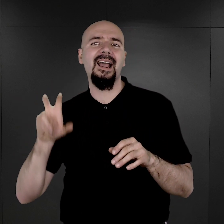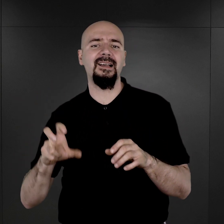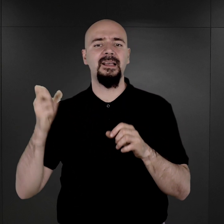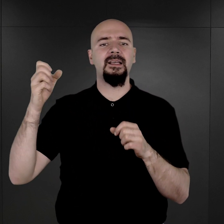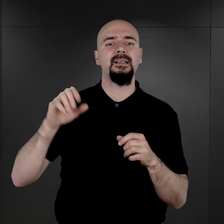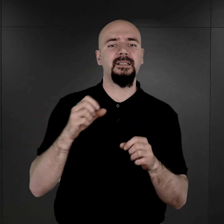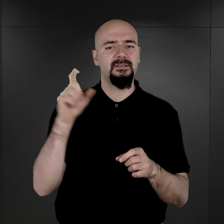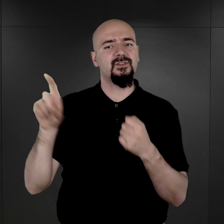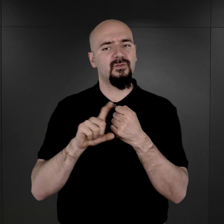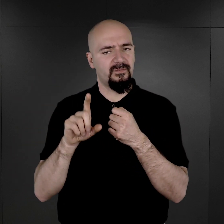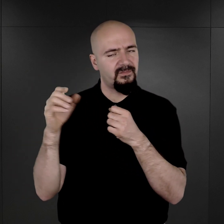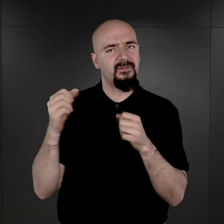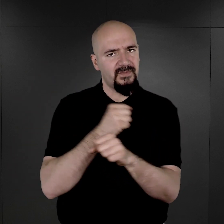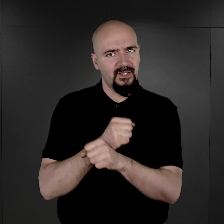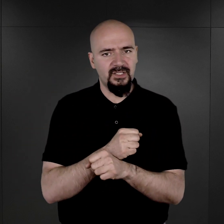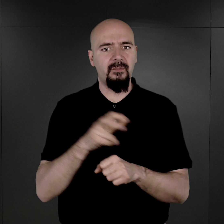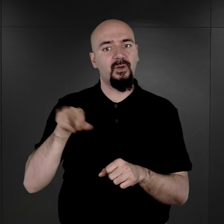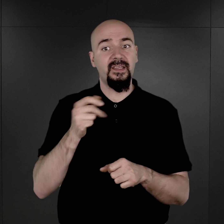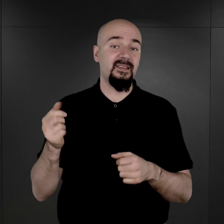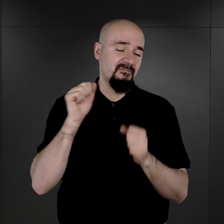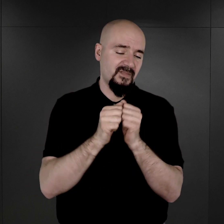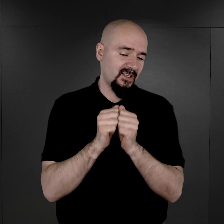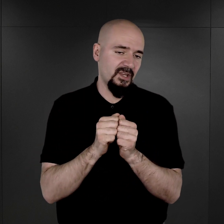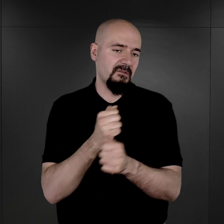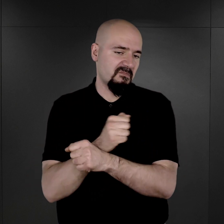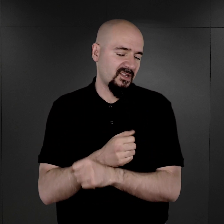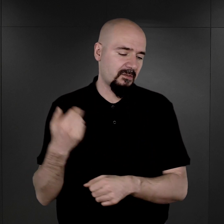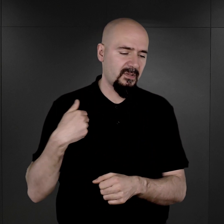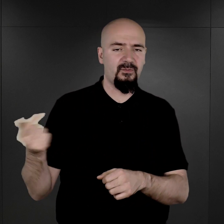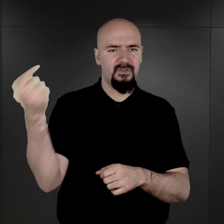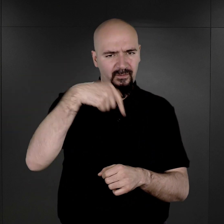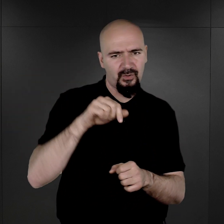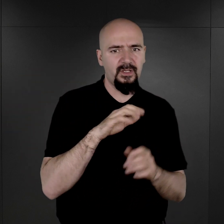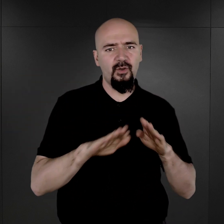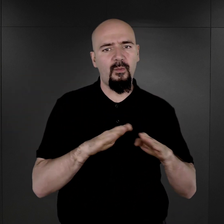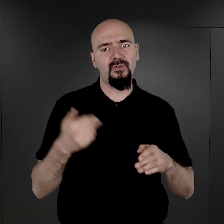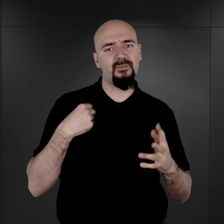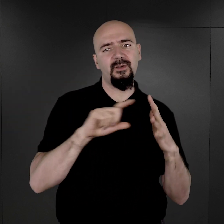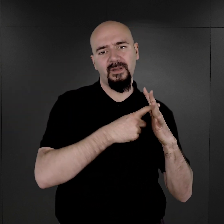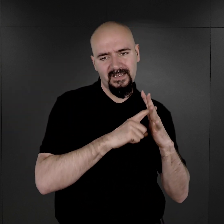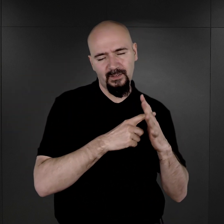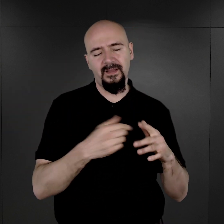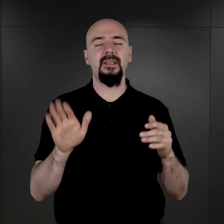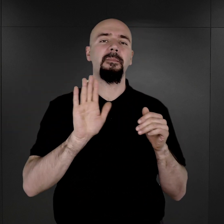Dlatego, że kiedy więzień był przywożony do obozu i rejestrowany pod numerem więźniarskim,